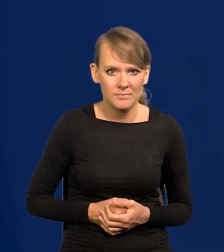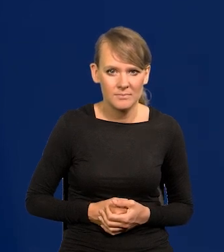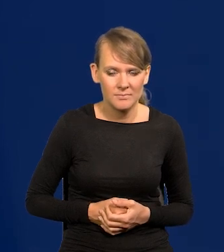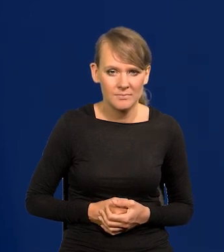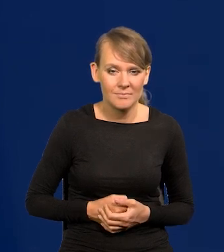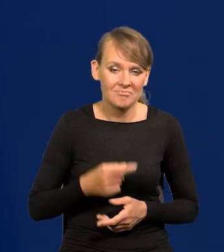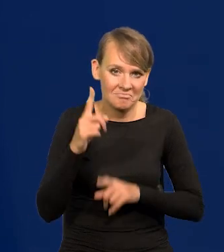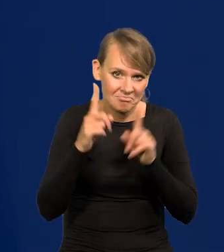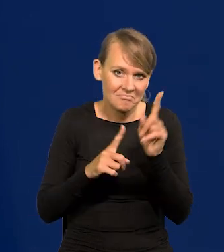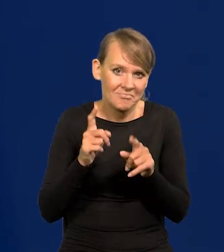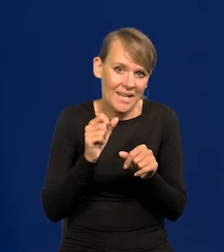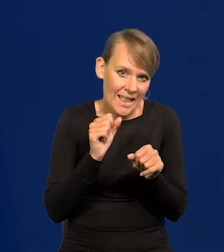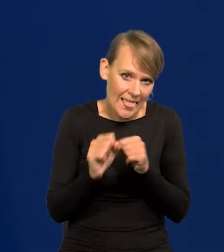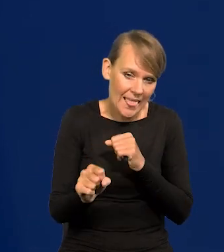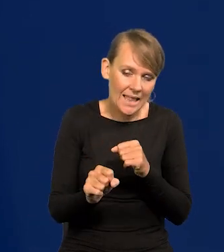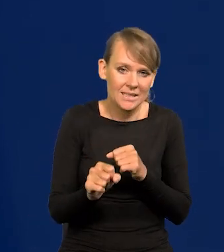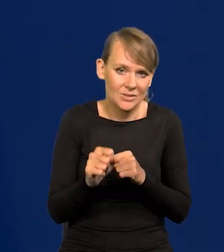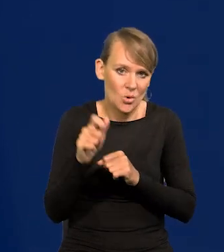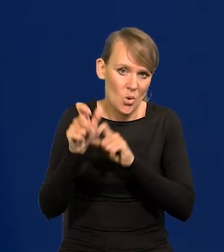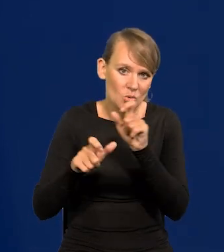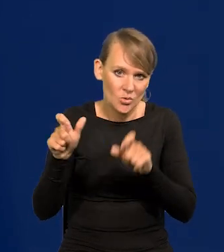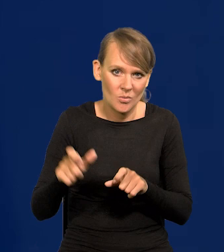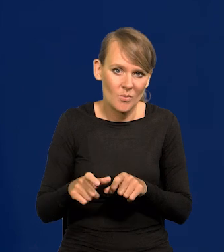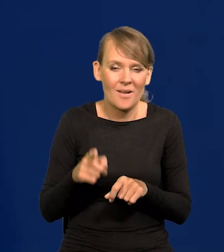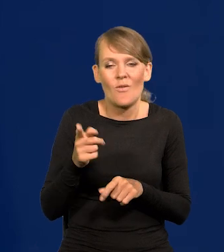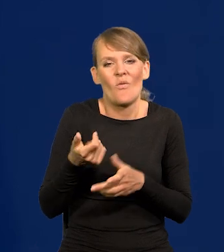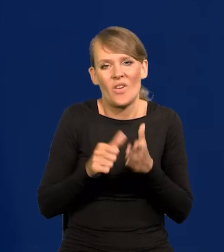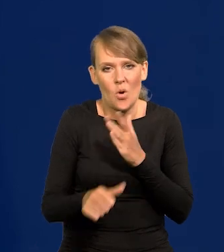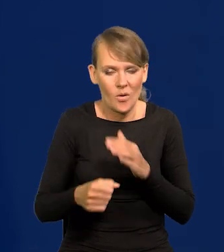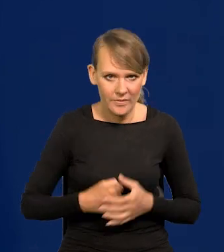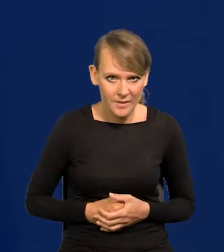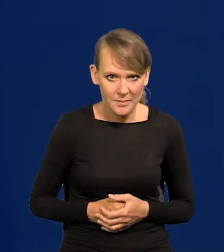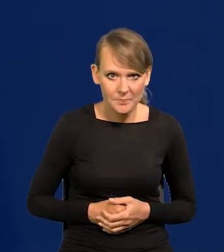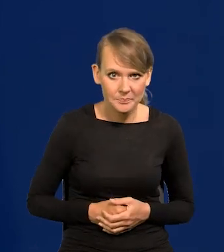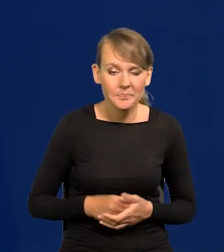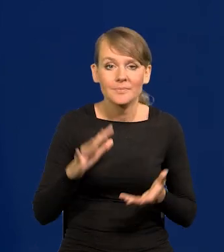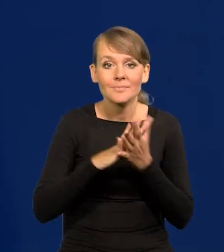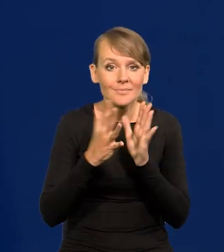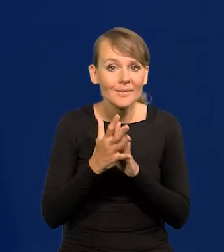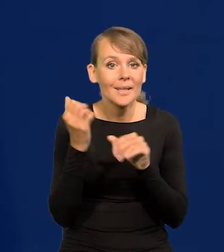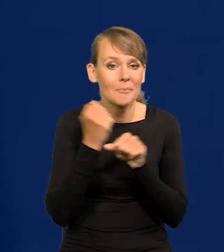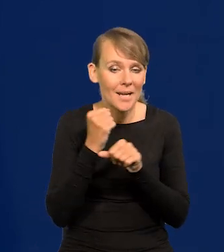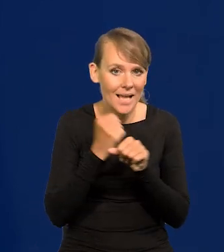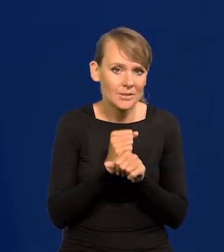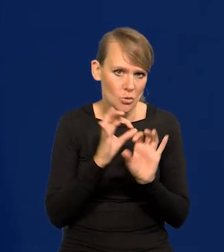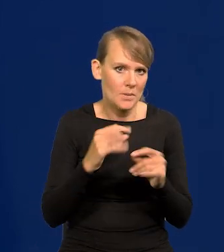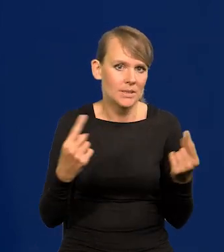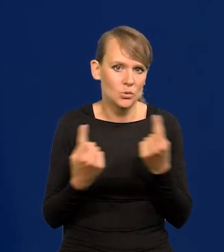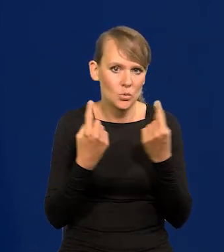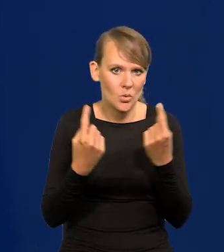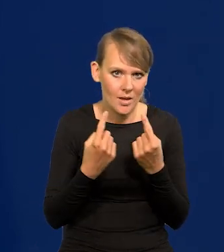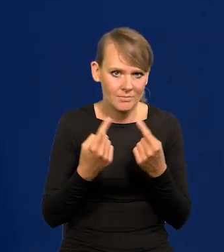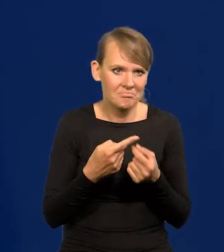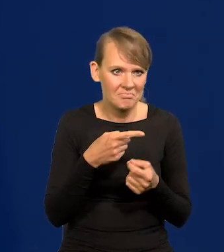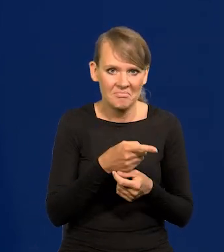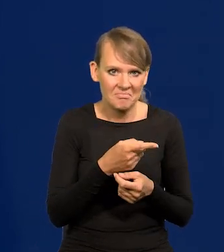Zdarzają się takie osoby, no ale to wyjątki od reguły. Na rynku pracy jest dobra sytuacja. Mamy prawie pełne zatrudnienie.